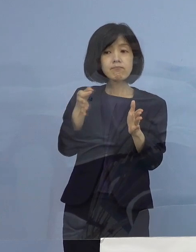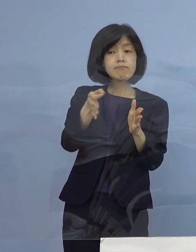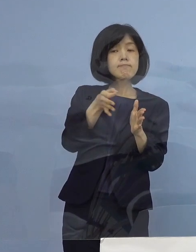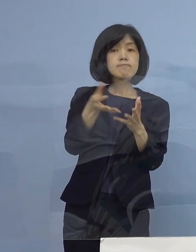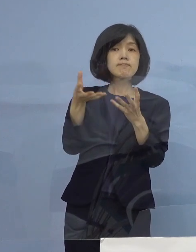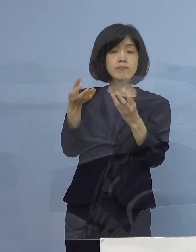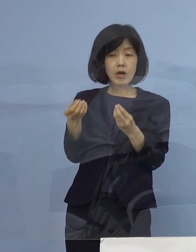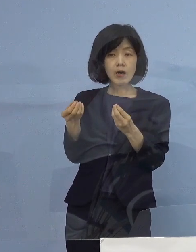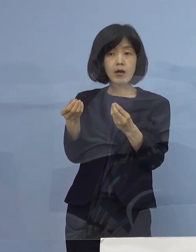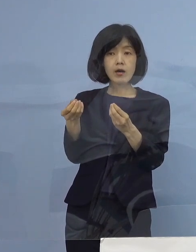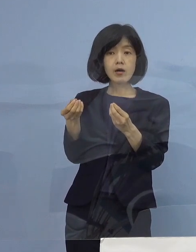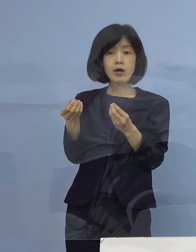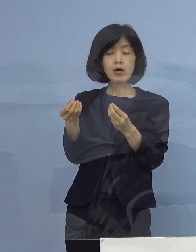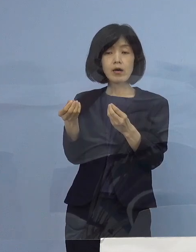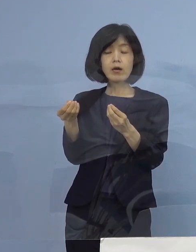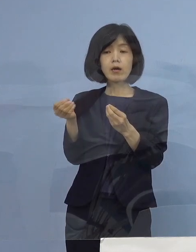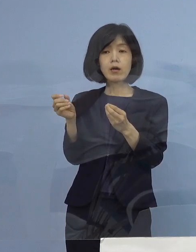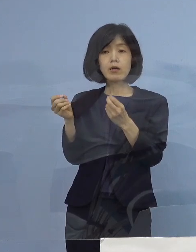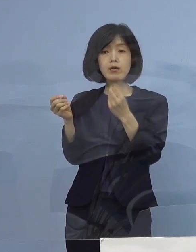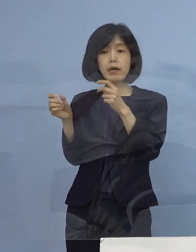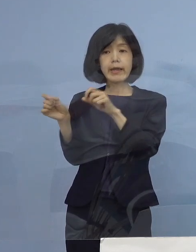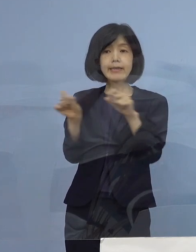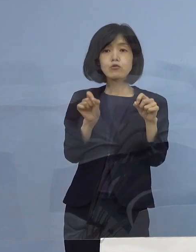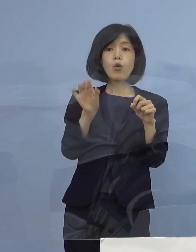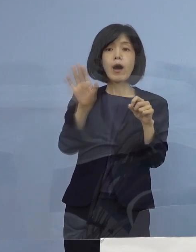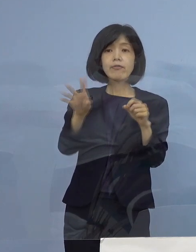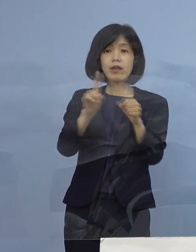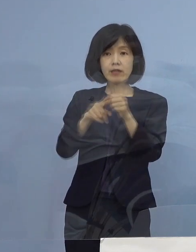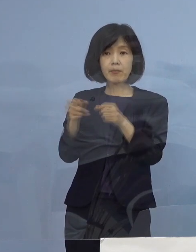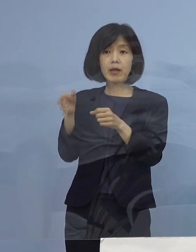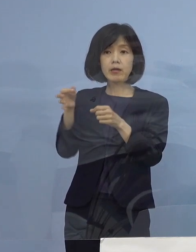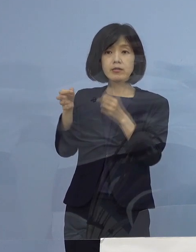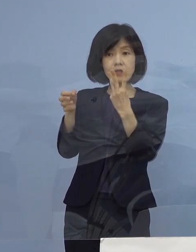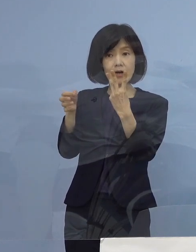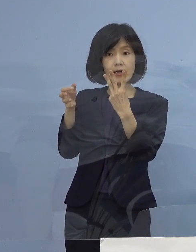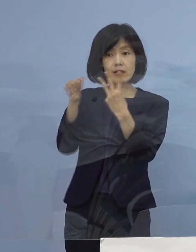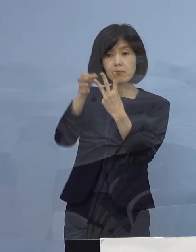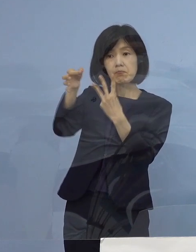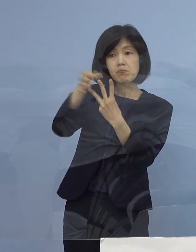つまり二度延長しましたので そして第1期、第2期の時は大体10日